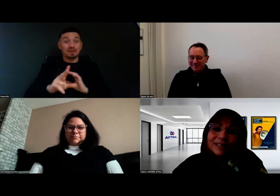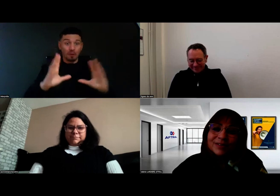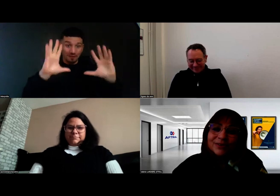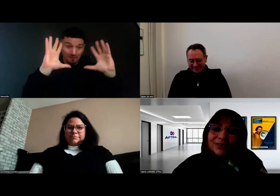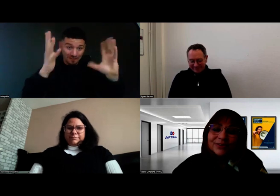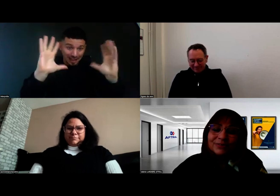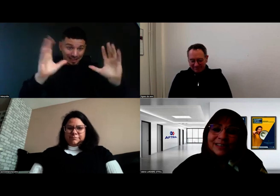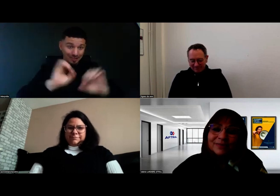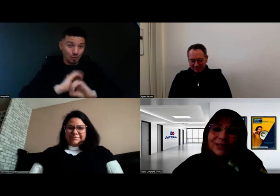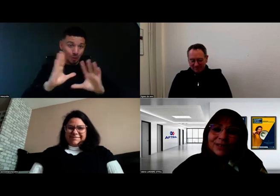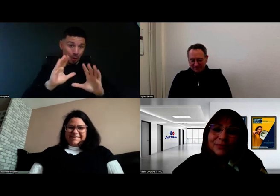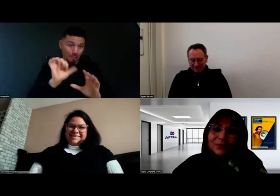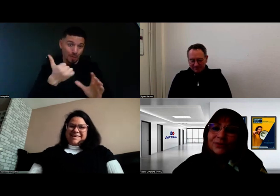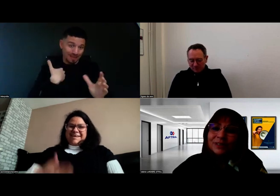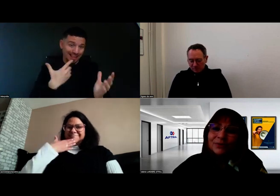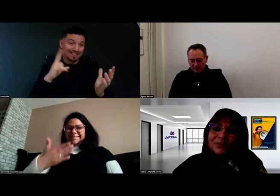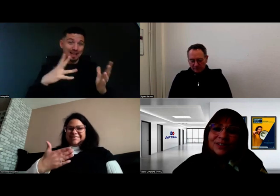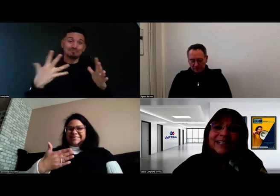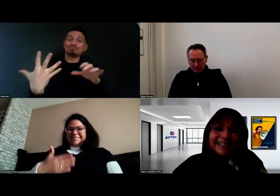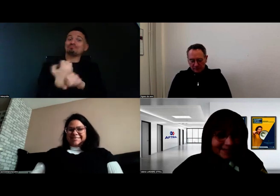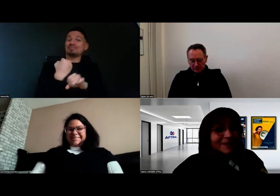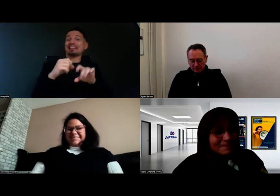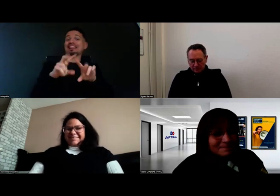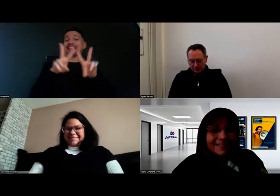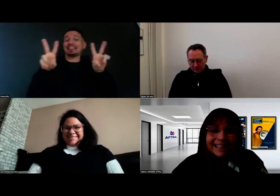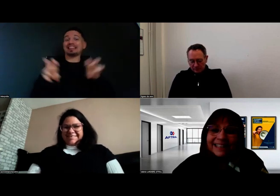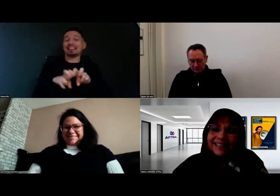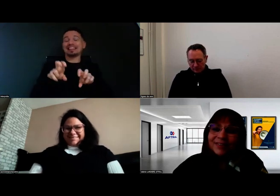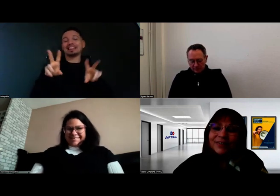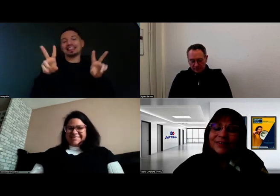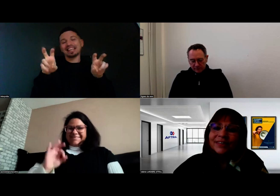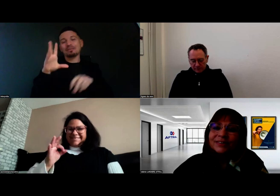parce qu'elle a obtenu son titre professionnel.